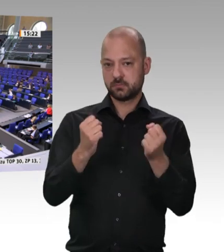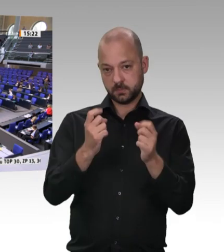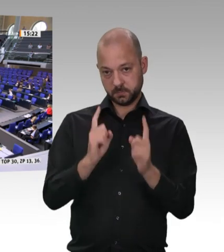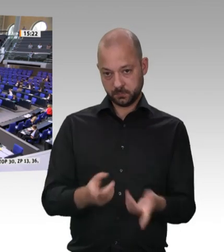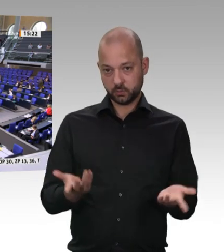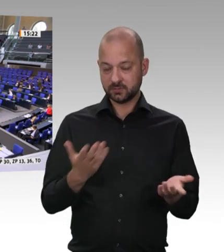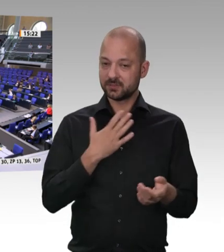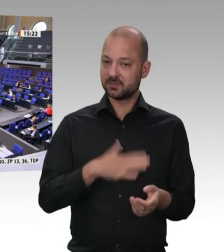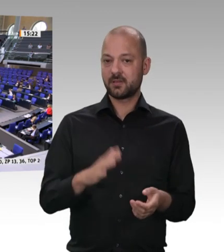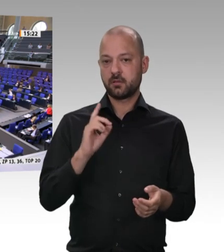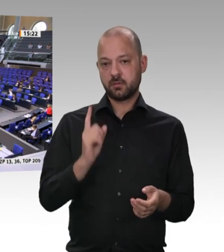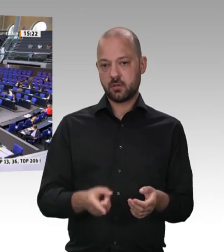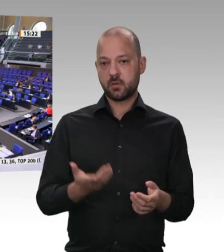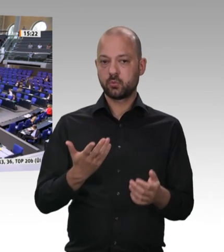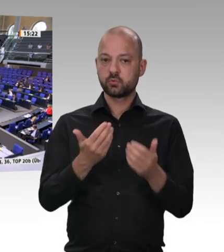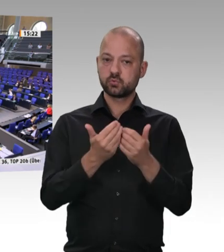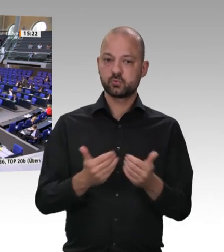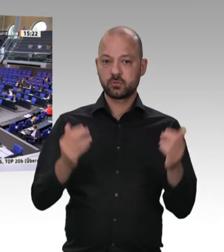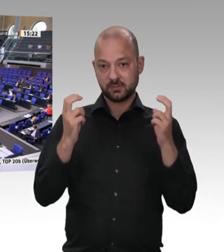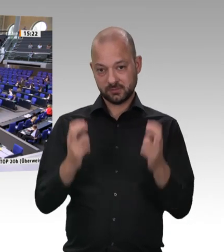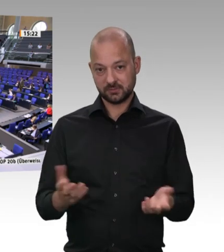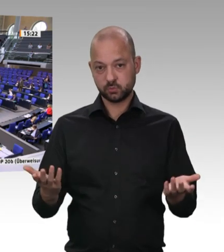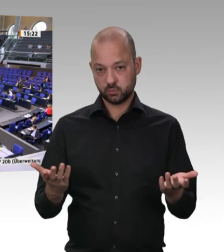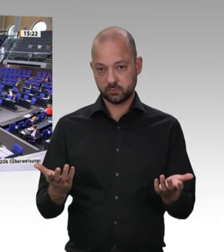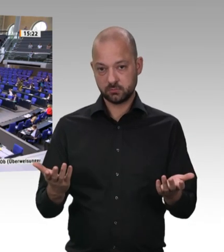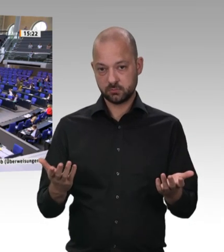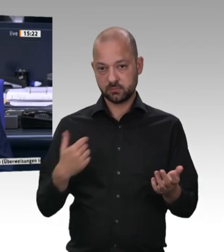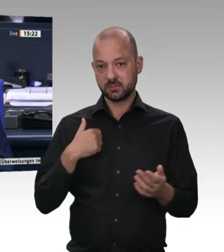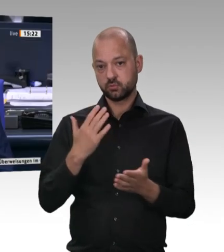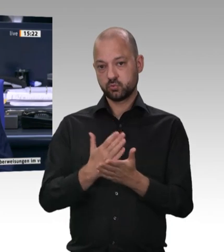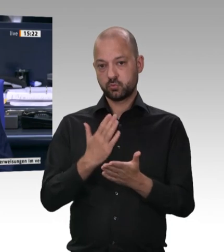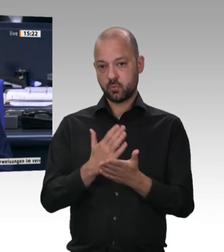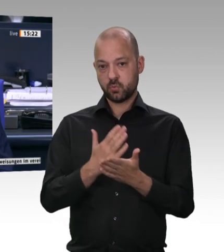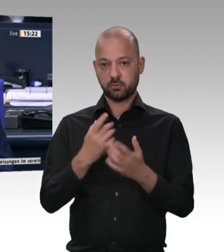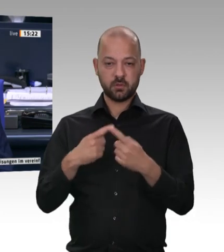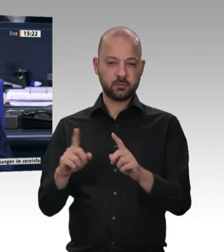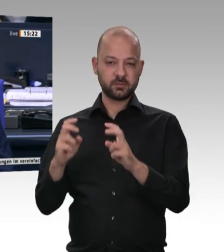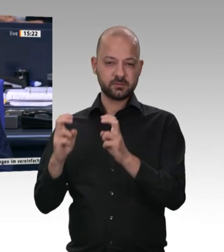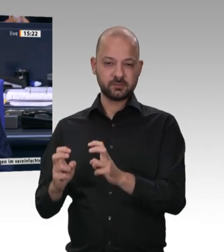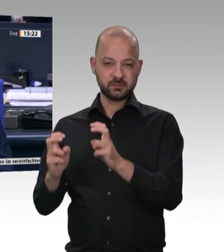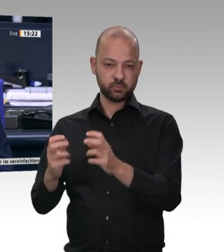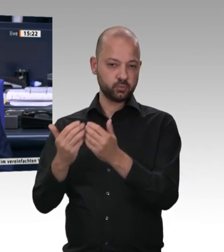Vielen Dank, Herr Kollege Rützel. Entschuldigen Sie bitte meine erstaunte Zwischenfrage: „Käse auch?“